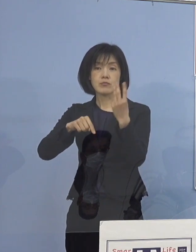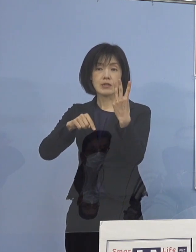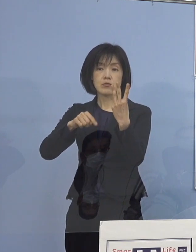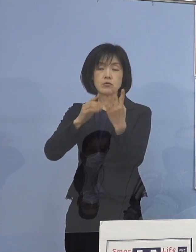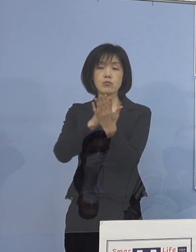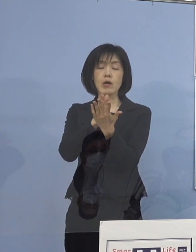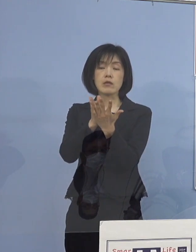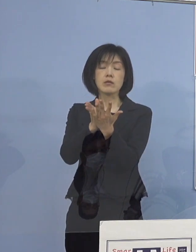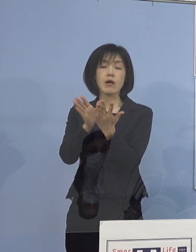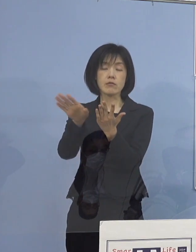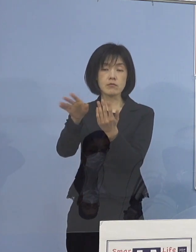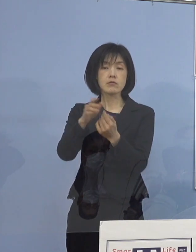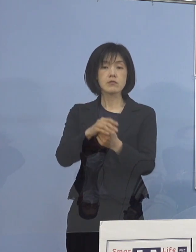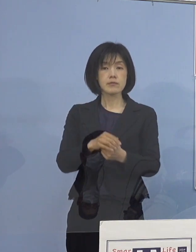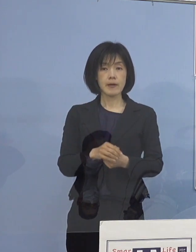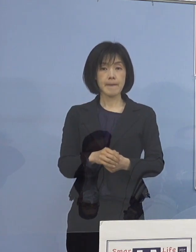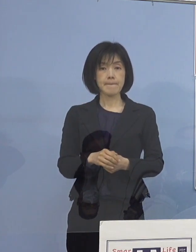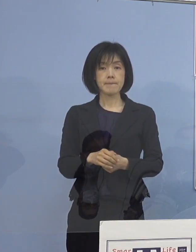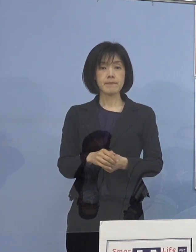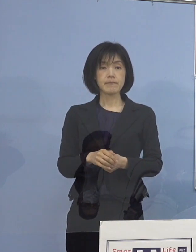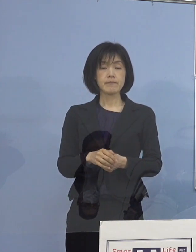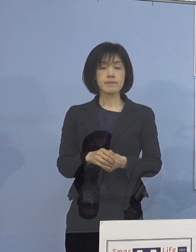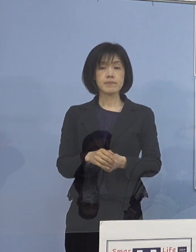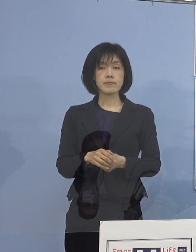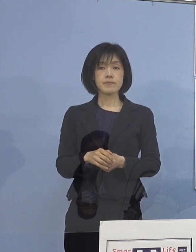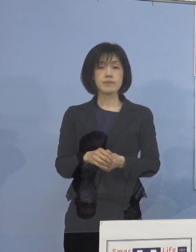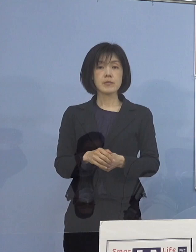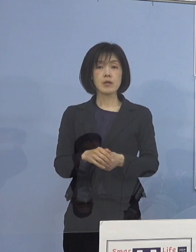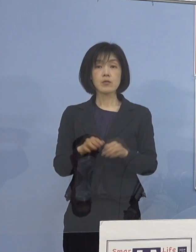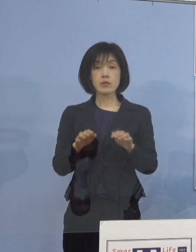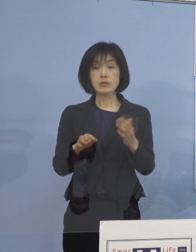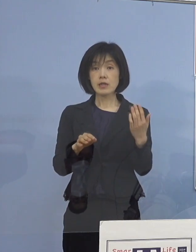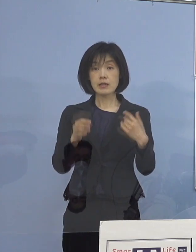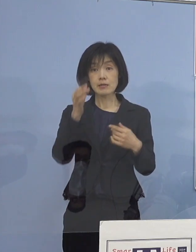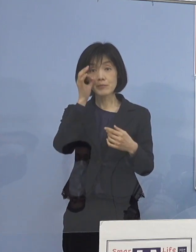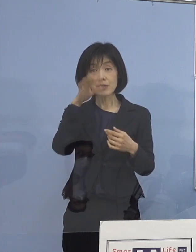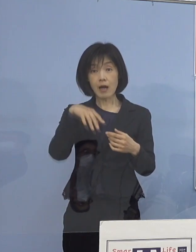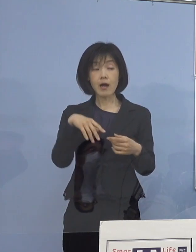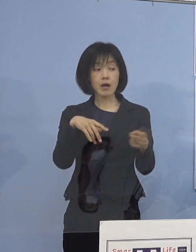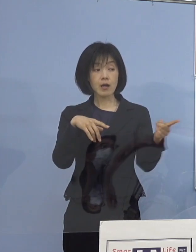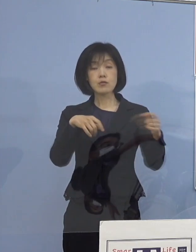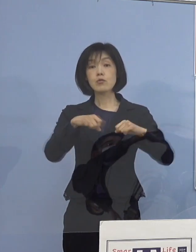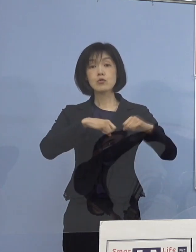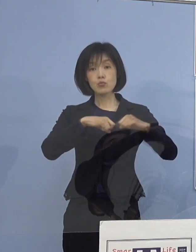そして、今回見ていただいた この具体的な取組事例ですね